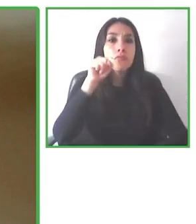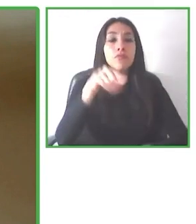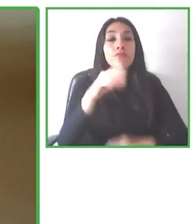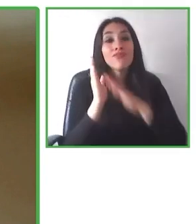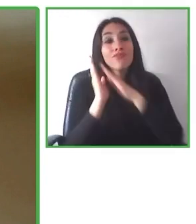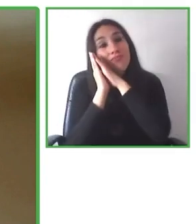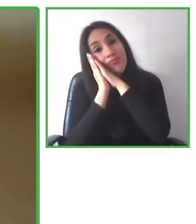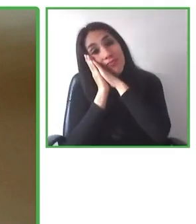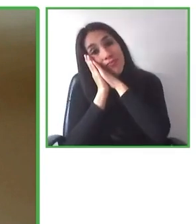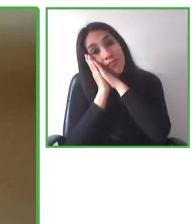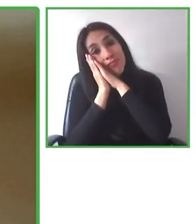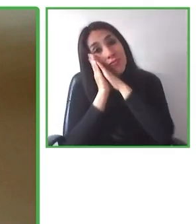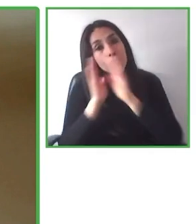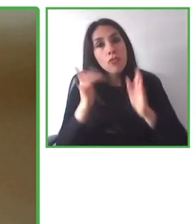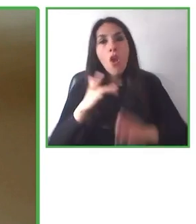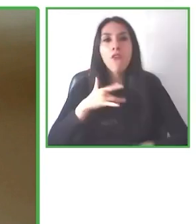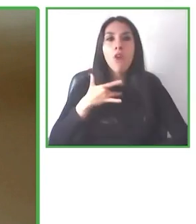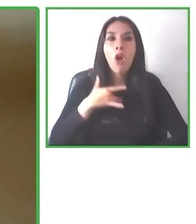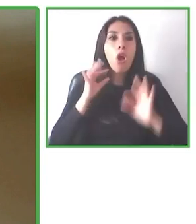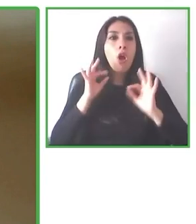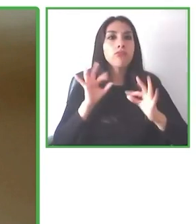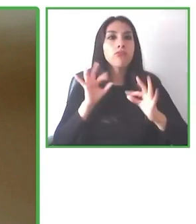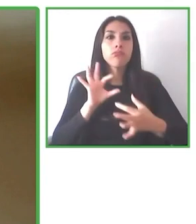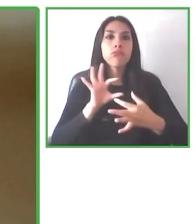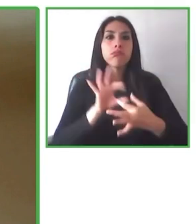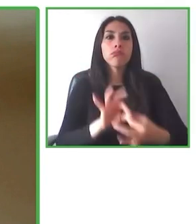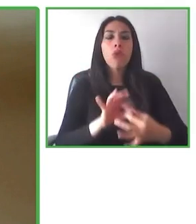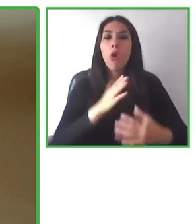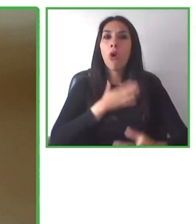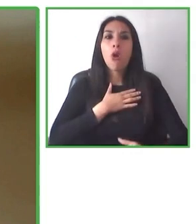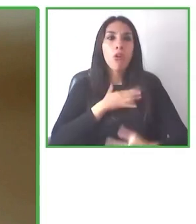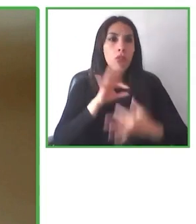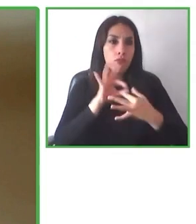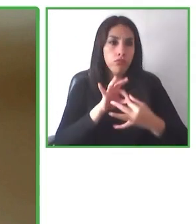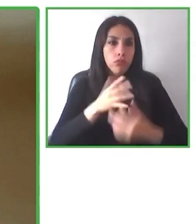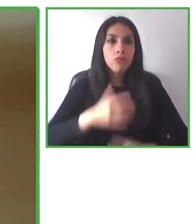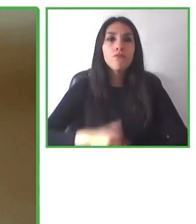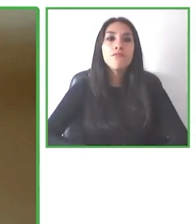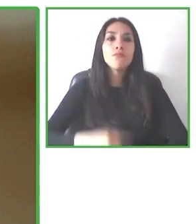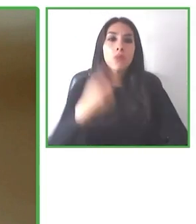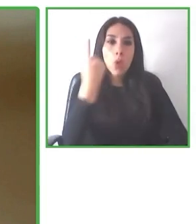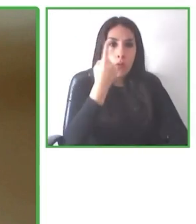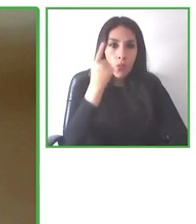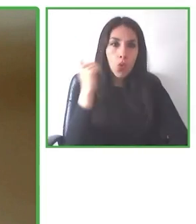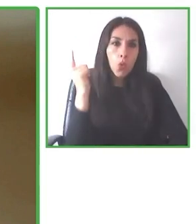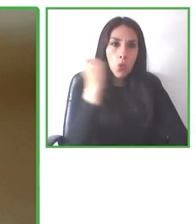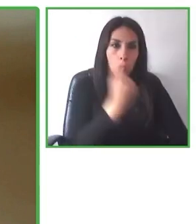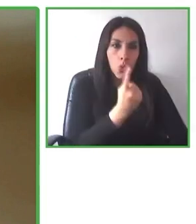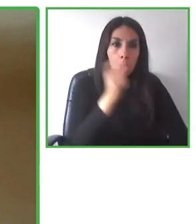También nosotros hacemos un match con la accesibilidad de cada destino y le podemos